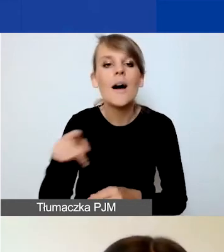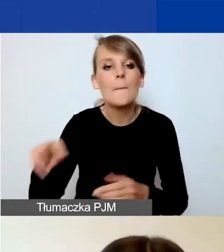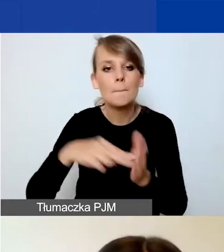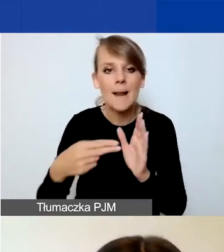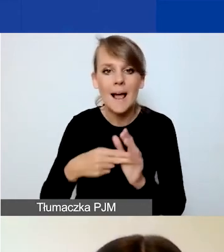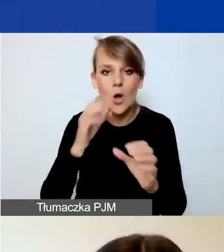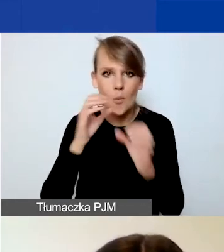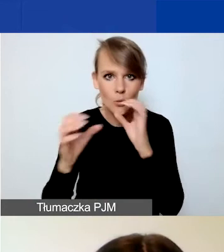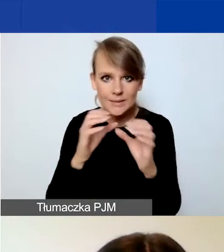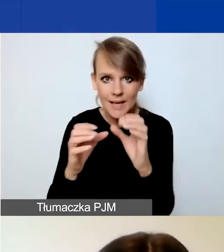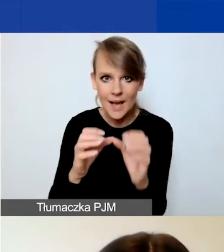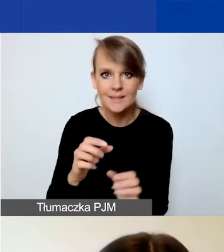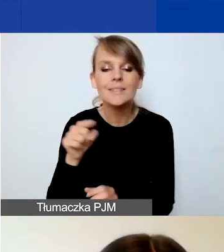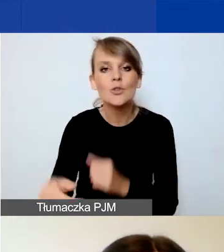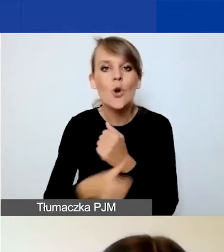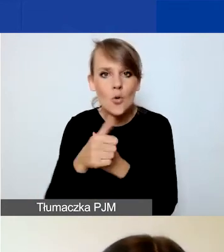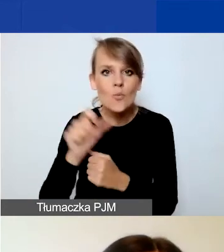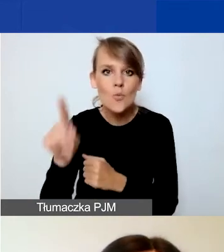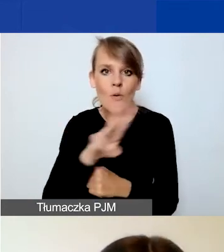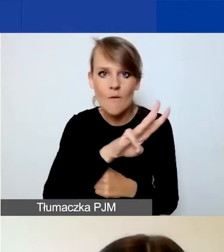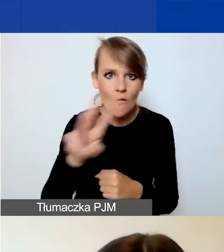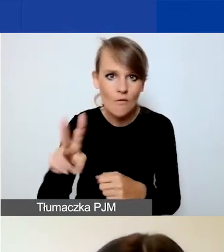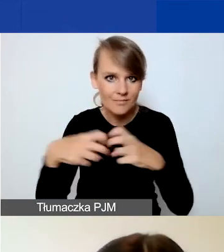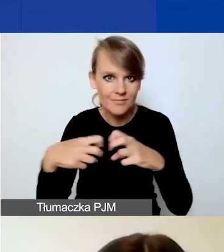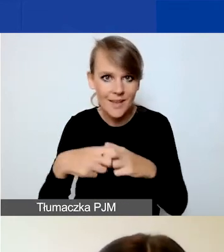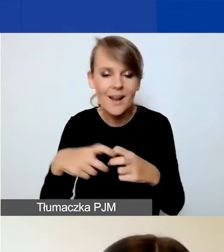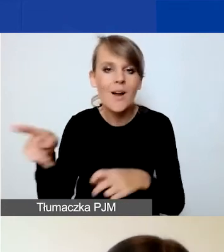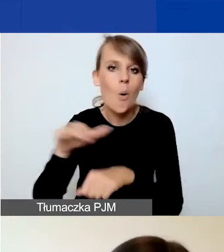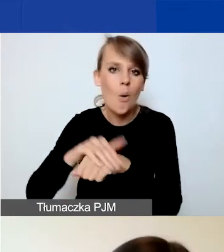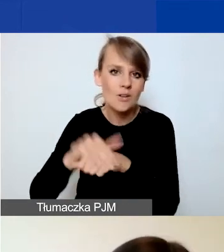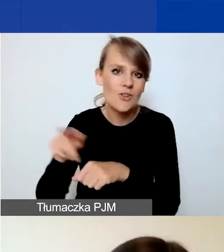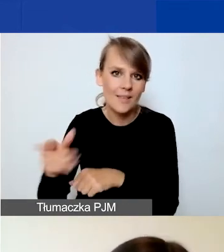Przypominam, to jest dokument dostępny na stronie. O tym jeszcze koleżanka opowie.